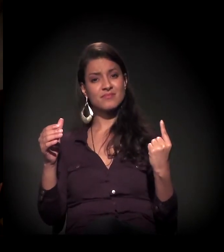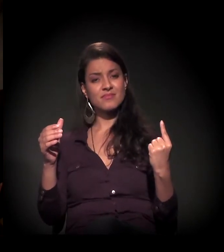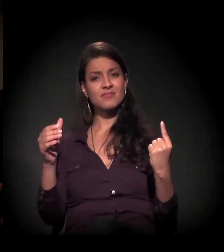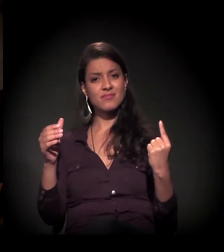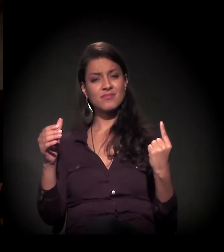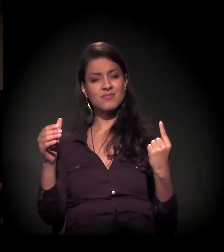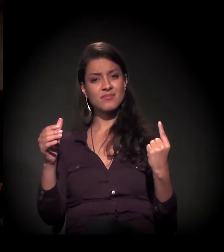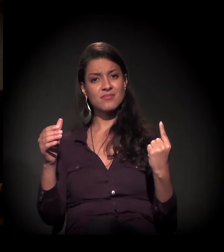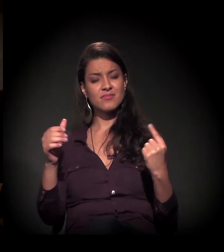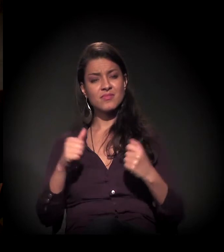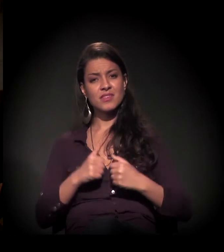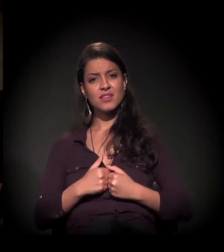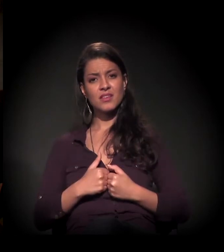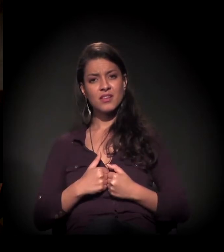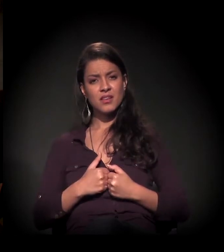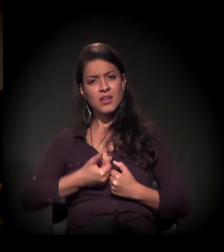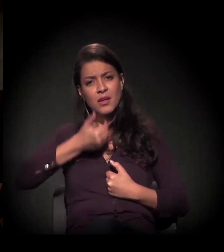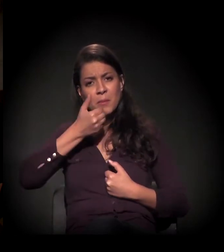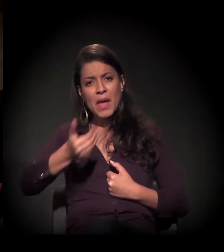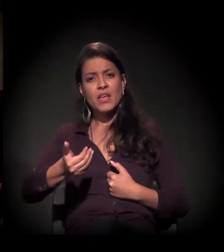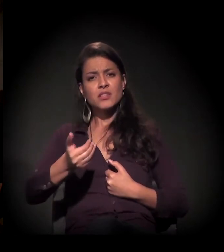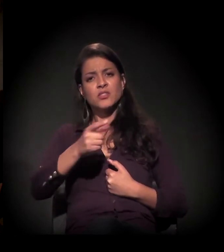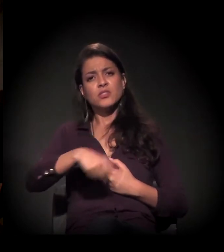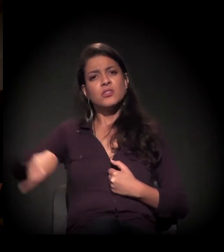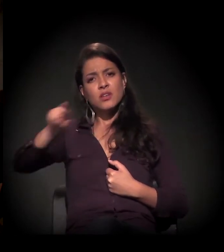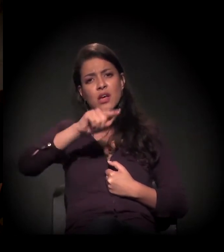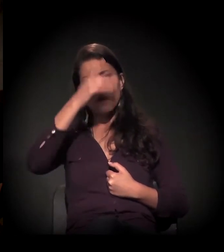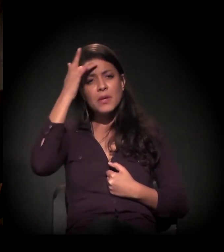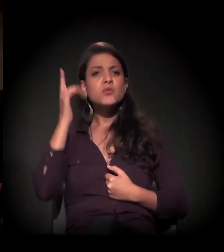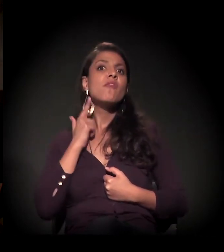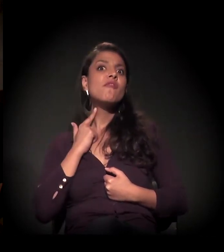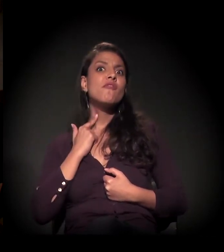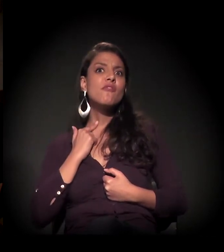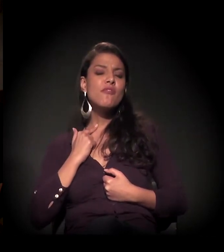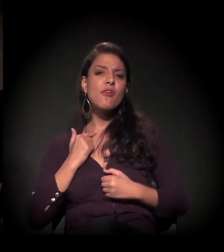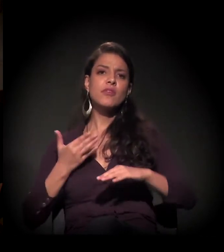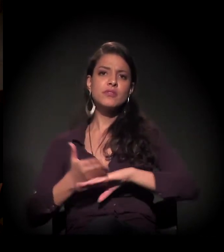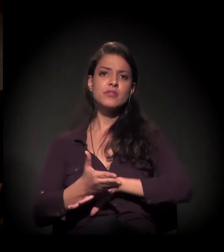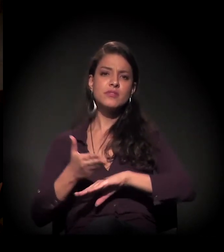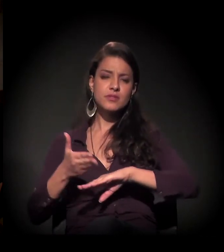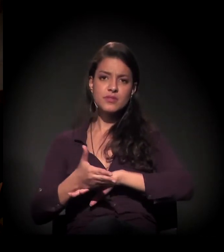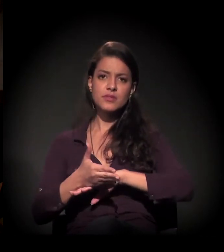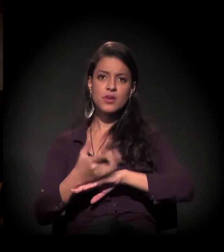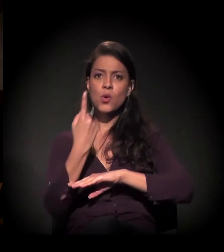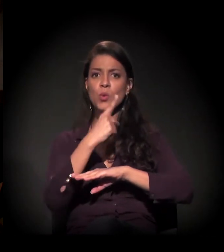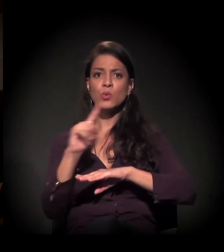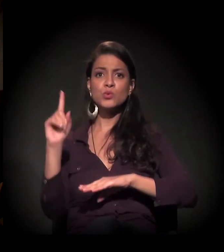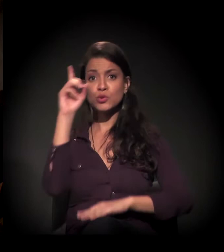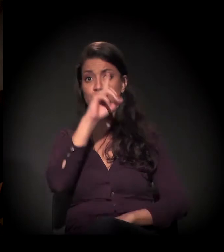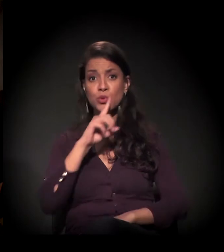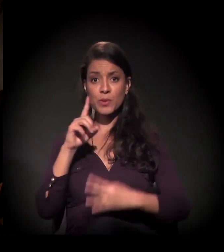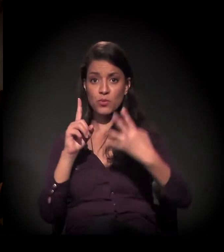E a gente pede às pessoas, a quem quiser fazer parte... No último domingo do mês,